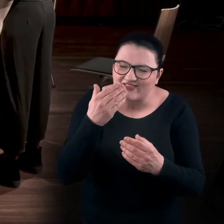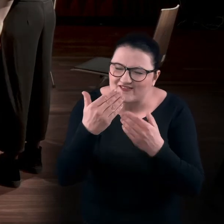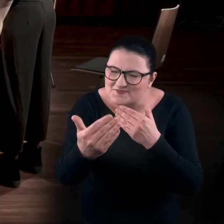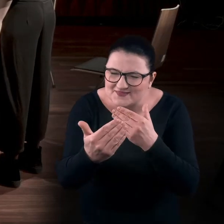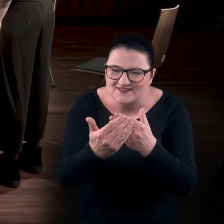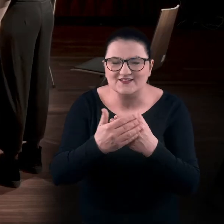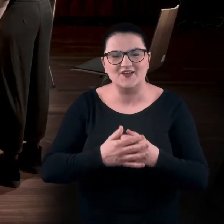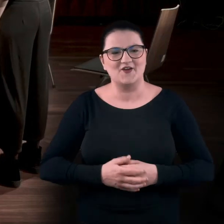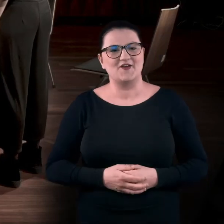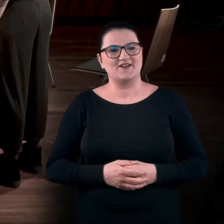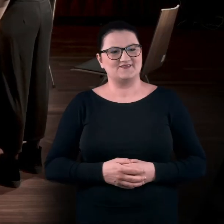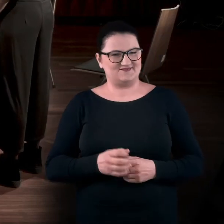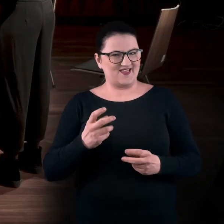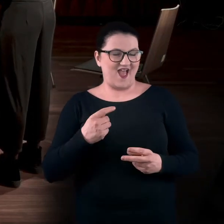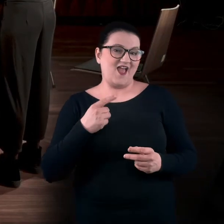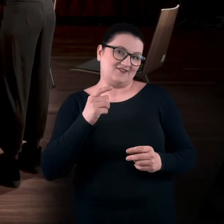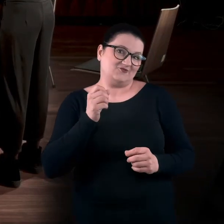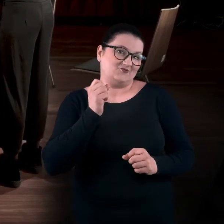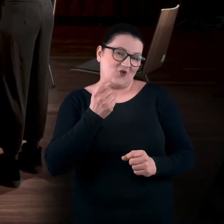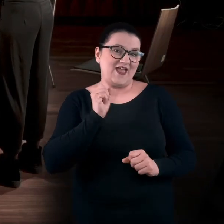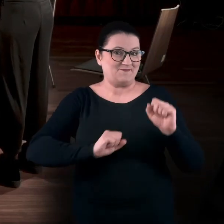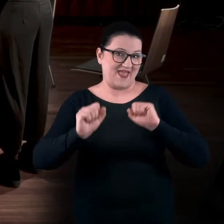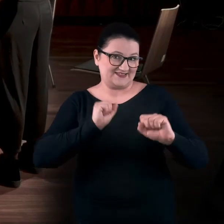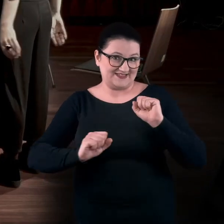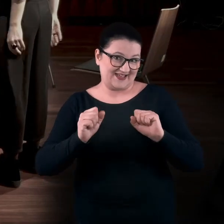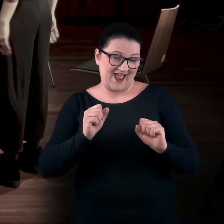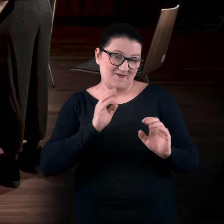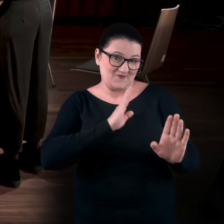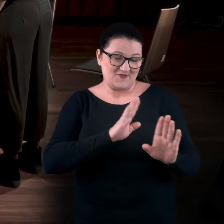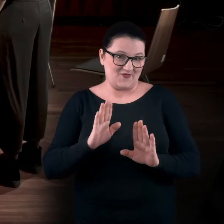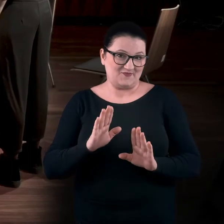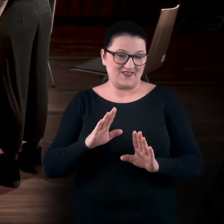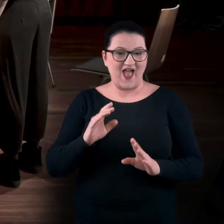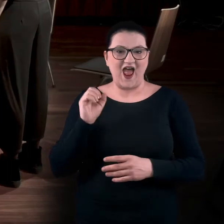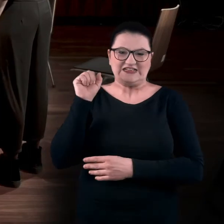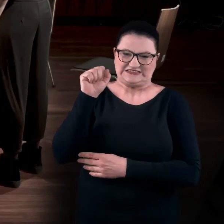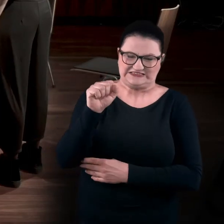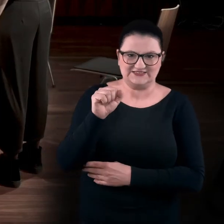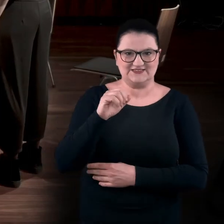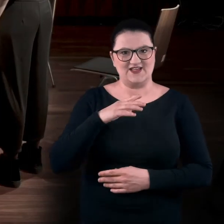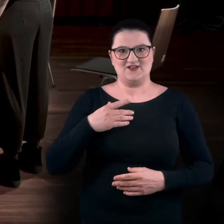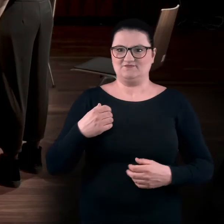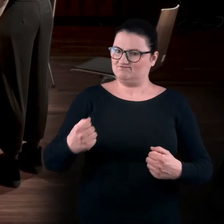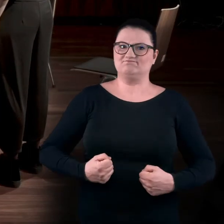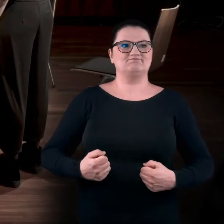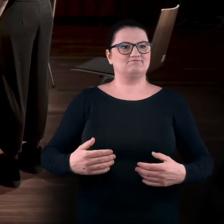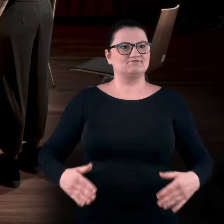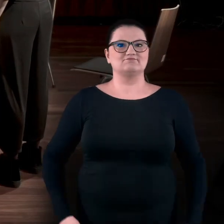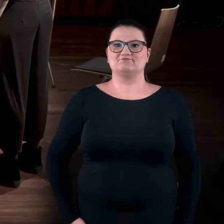Więc to też jest jakaś gimnastyka w galerii, może mniej chciana i mniej taka rozprężająca. Bardziej musztrowa gimnastyka. BARTEK: Tak.